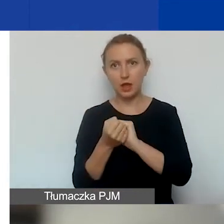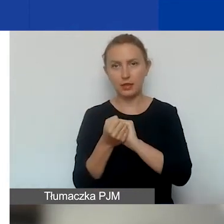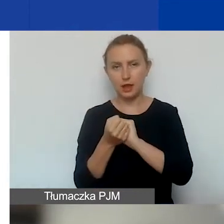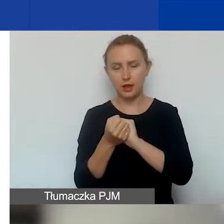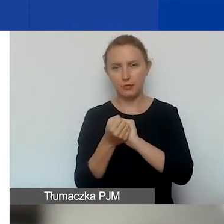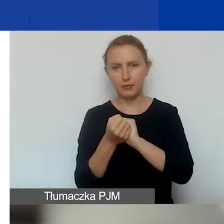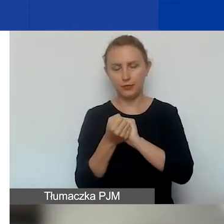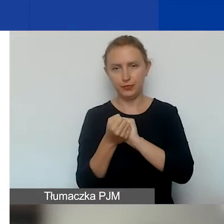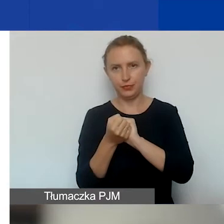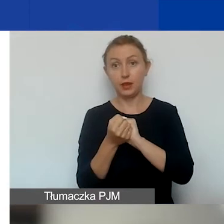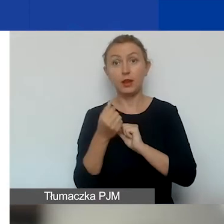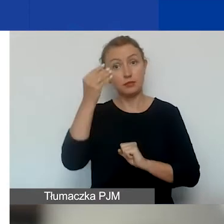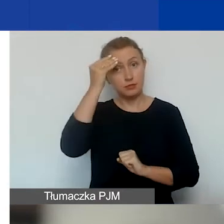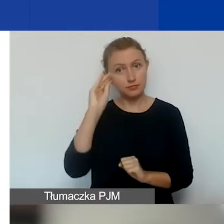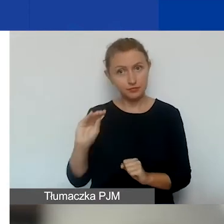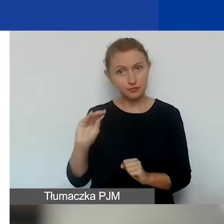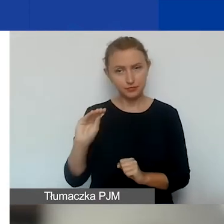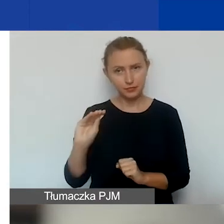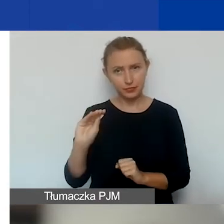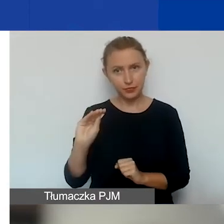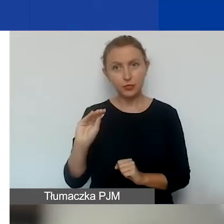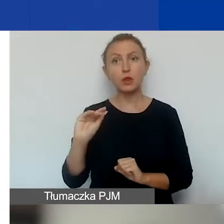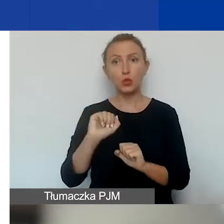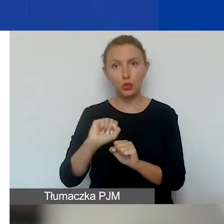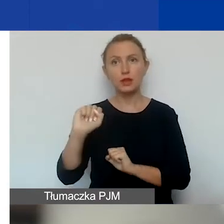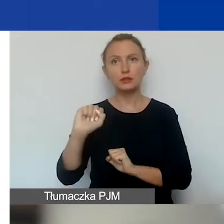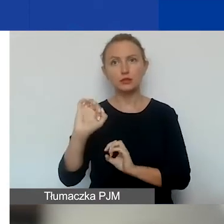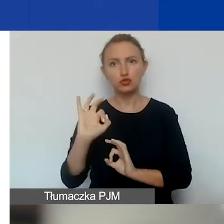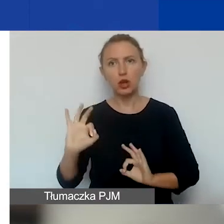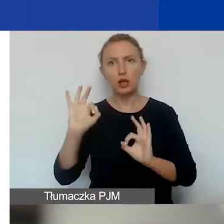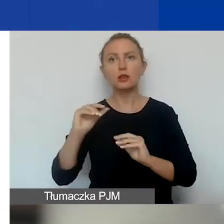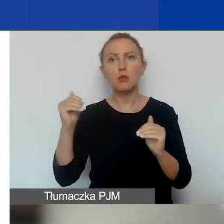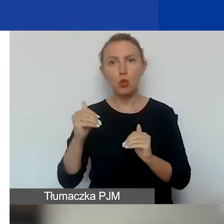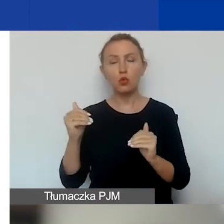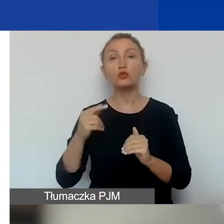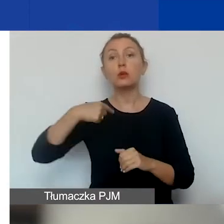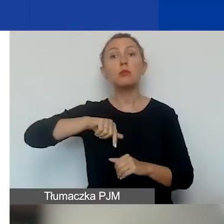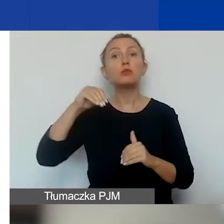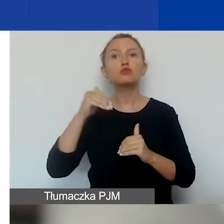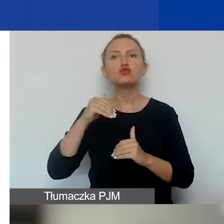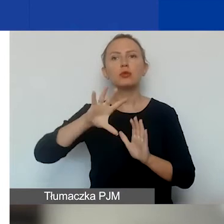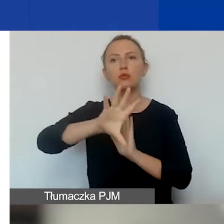I zwracamy uwagę na to, że jest możliwe, że możemy wyczerpać środki